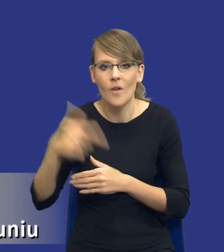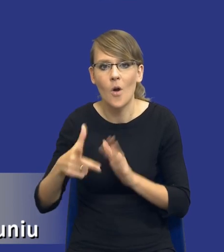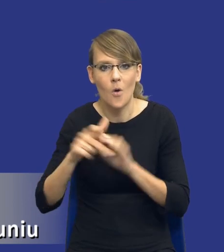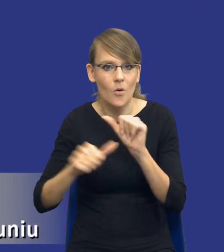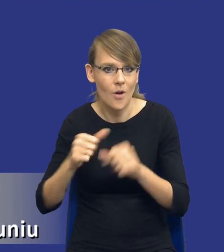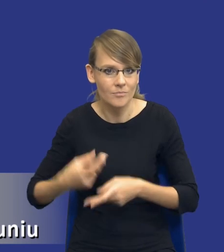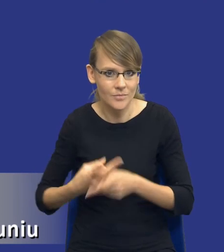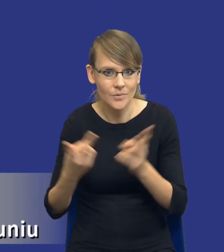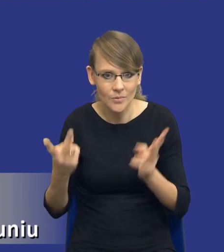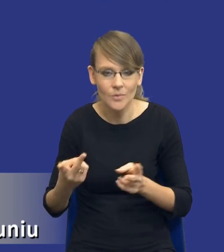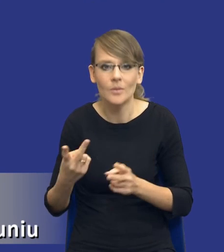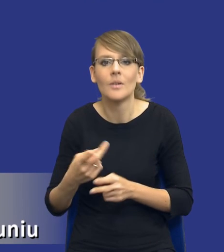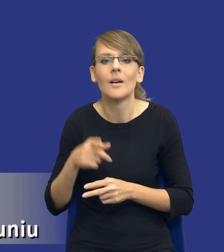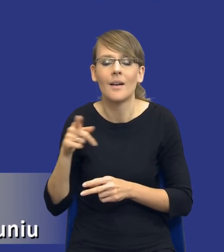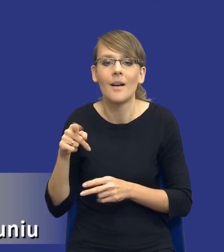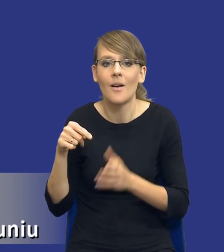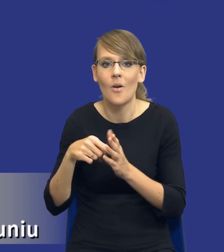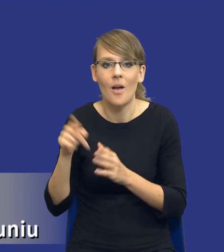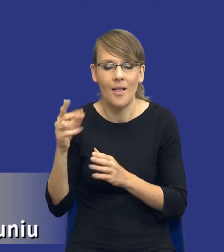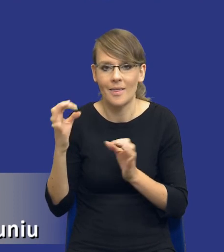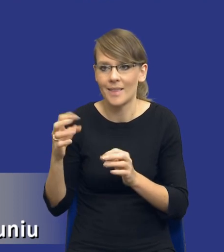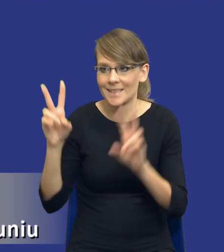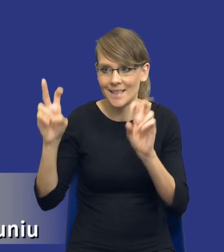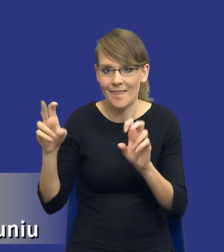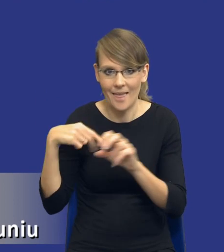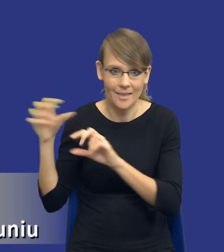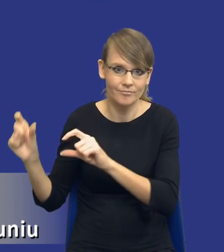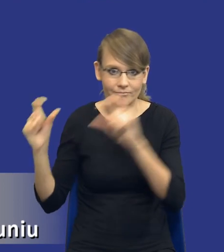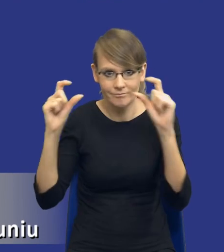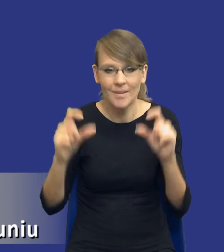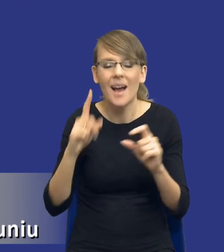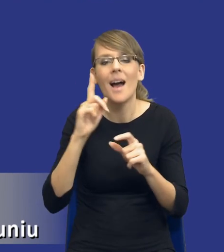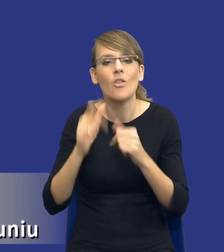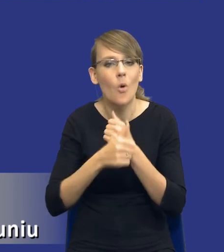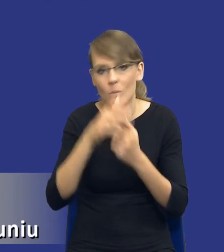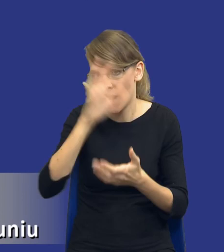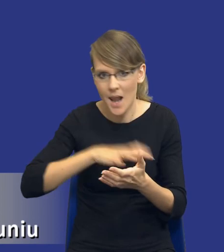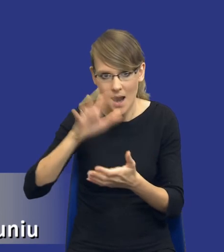z którego cytat mają Państwo na slajdzie. Oczywiście dokument jest o wiele szerszy,